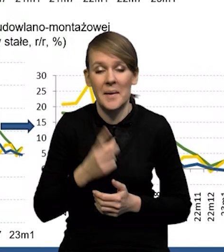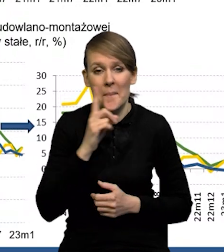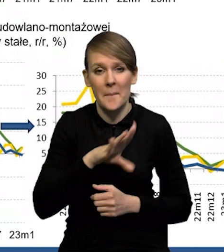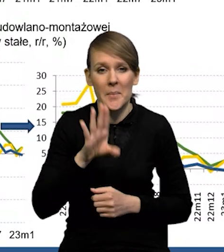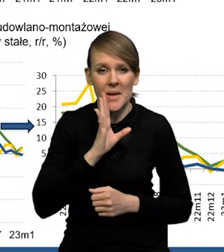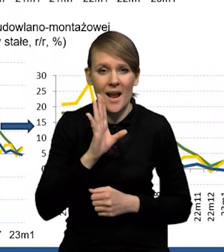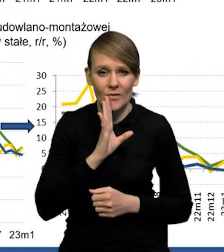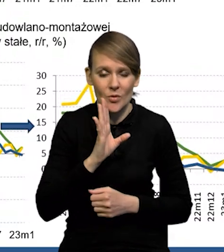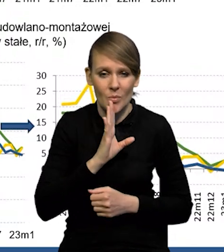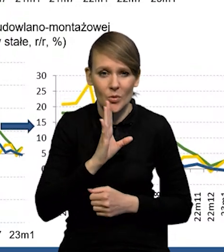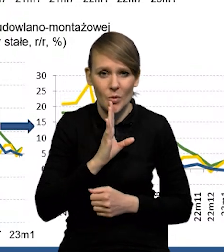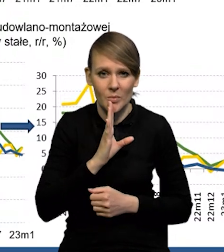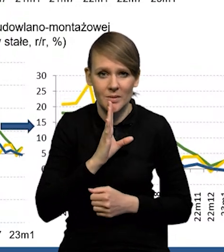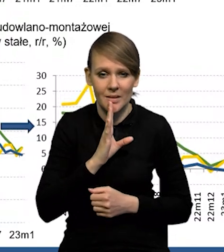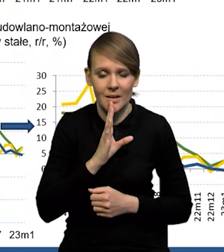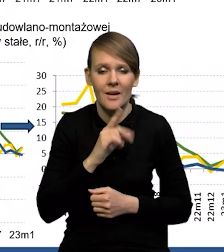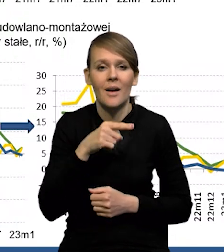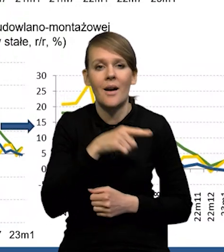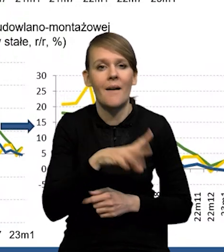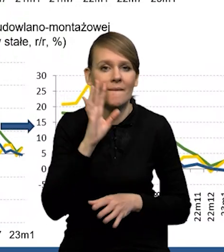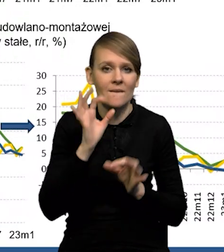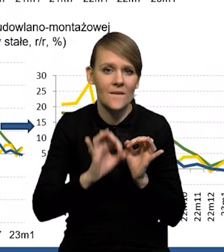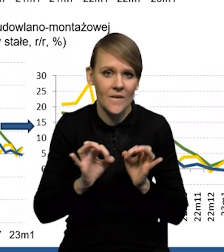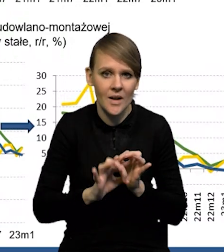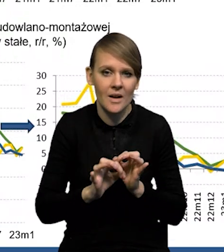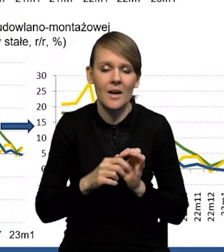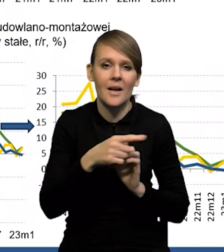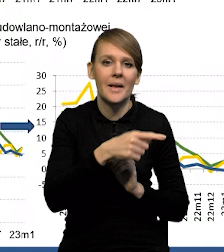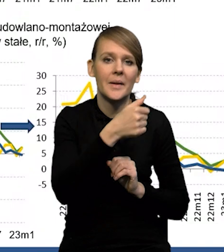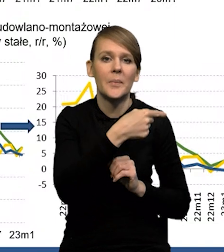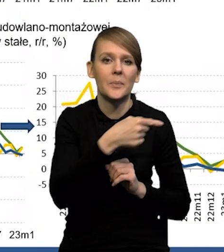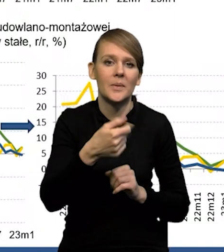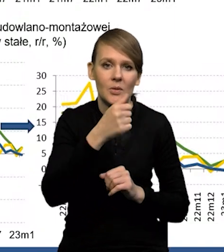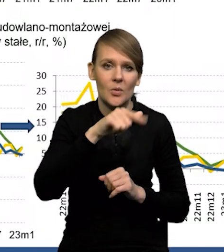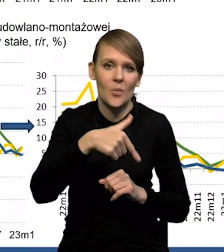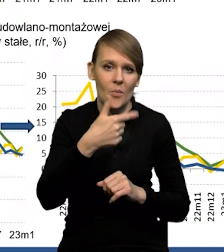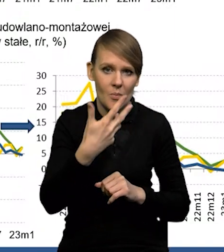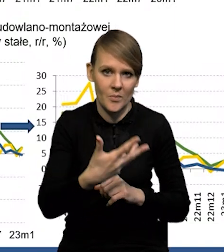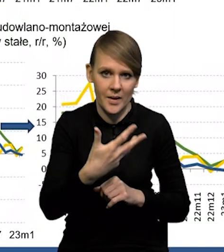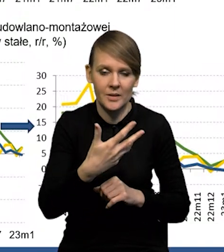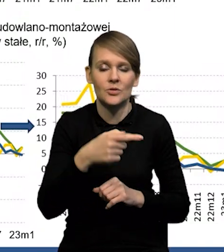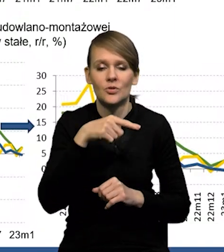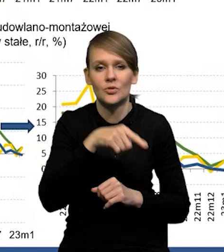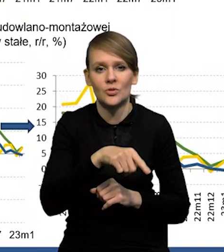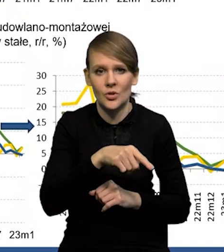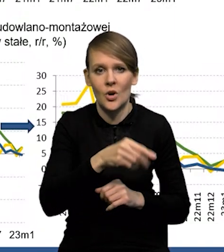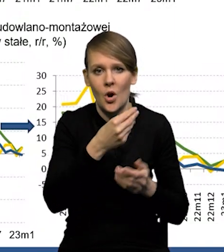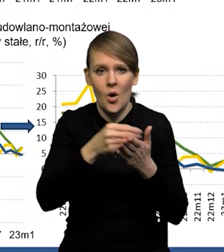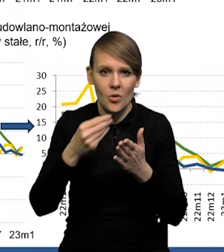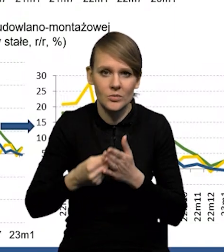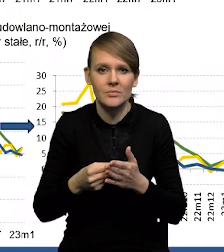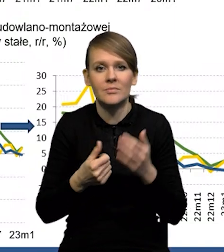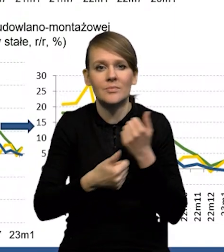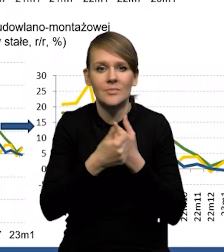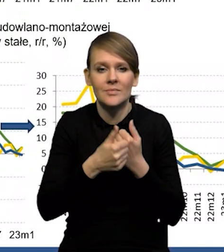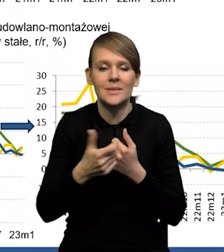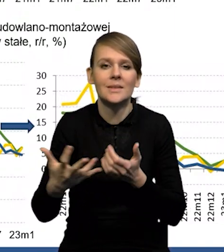Prawdopodobnie ten szacunek tej konsumpcji na poziomie - 1.5 wynikał w dużym stopniu z tego, że mieliśmy wyraźny spadek realnych wynagrodzeń